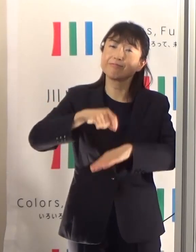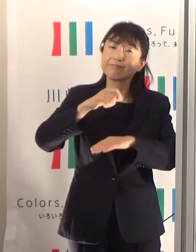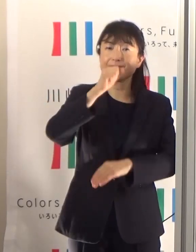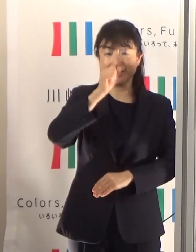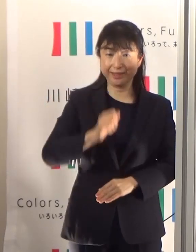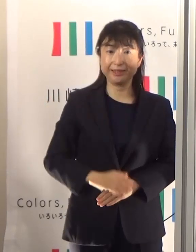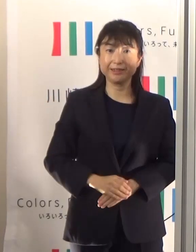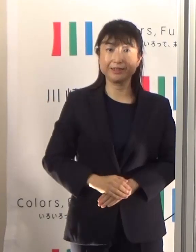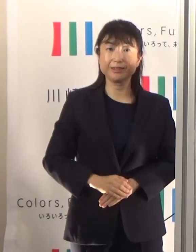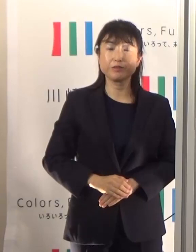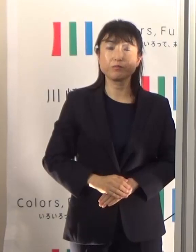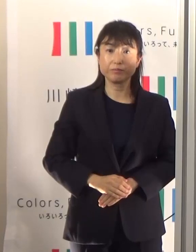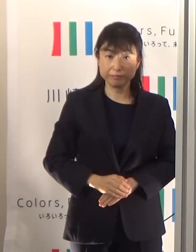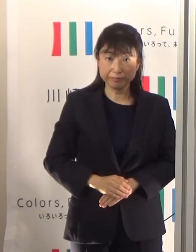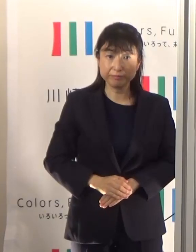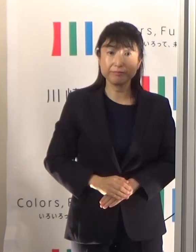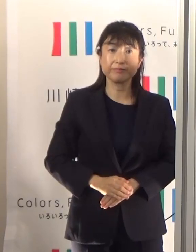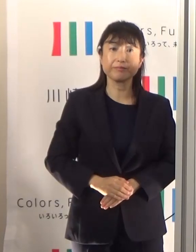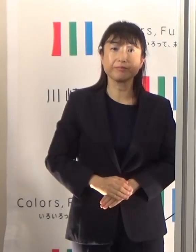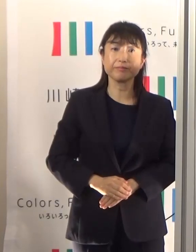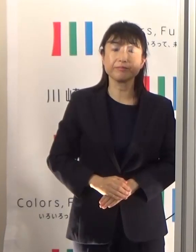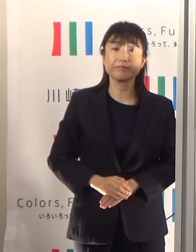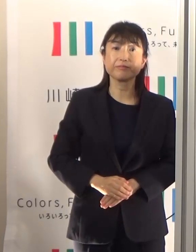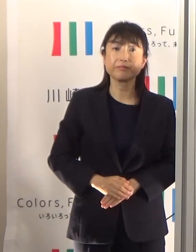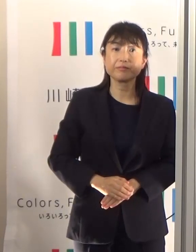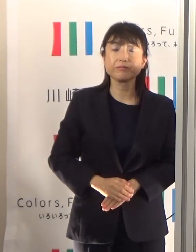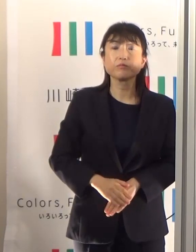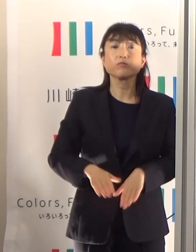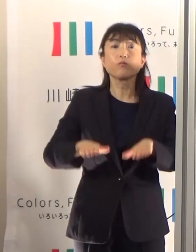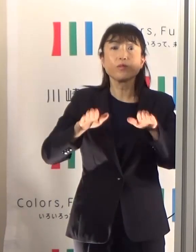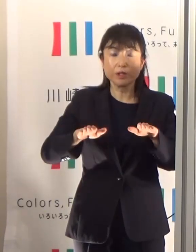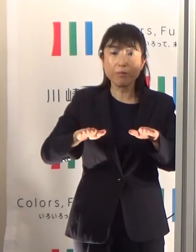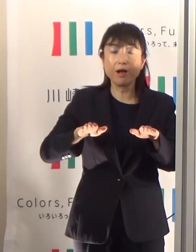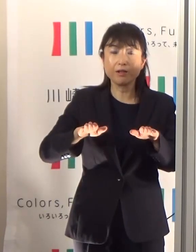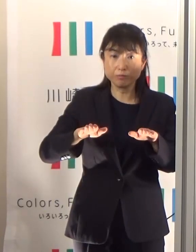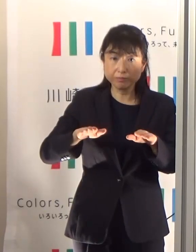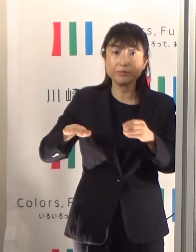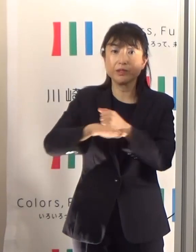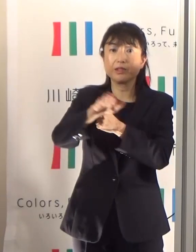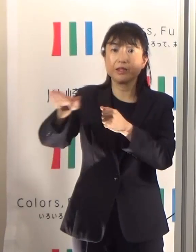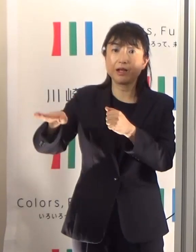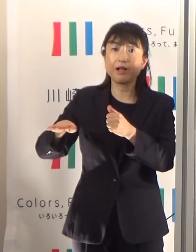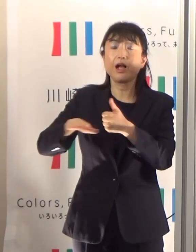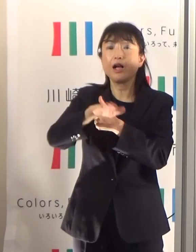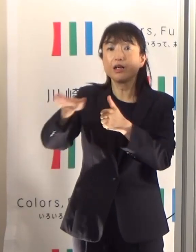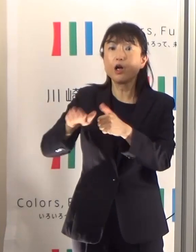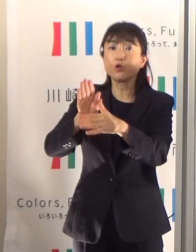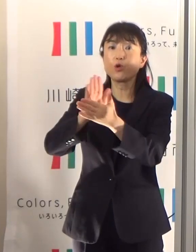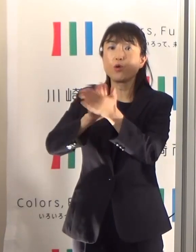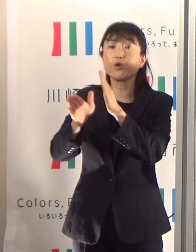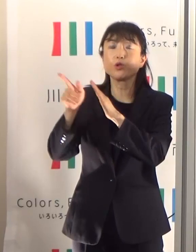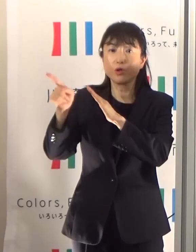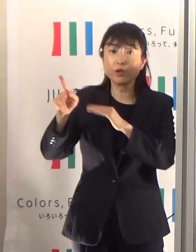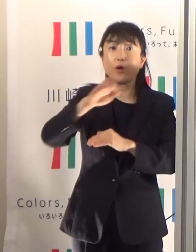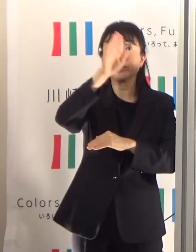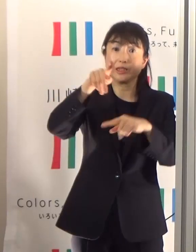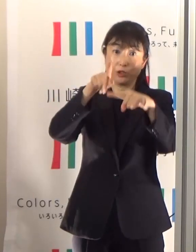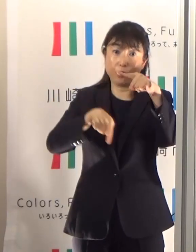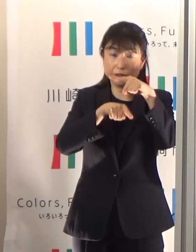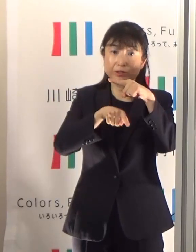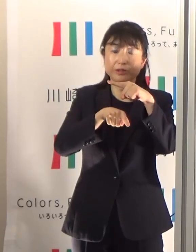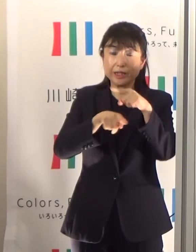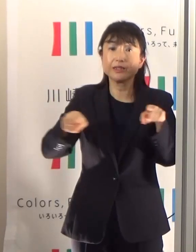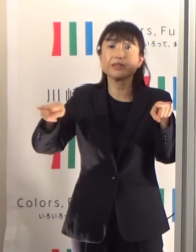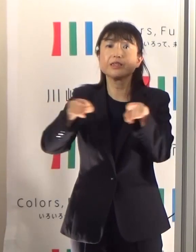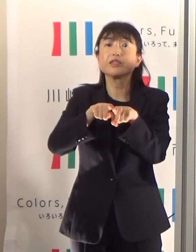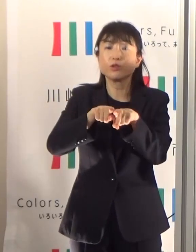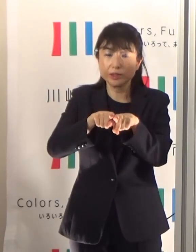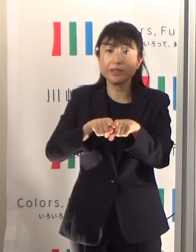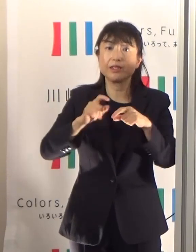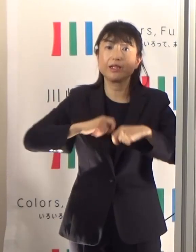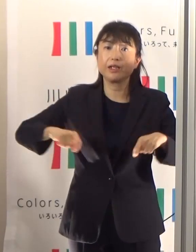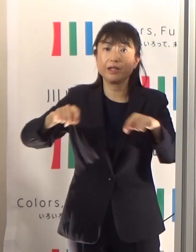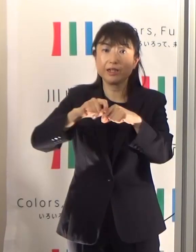最後になりますけども、現在環境省と気象庁共同で、関東甲信越地方で試行的にでありますけども